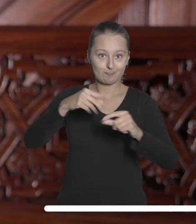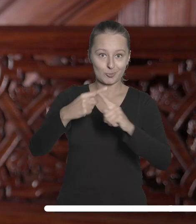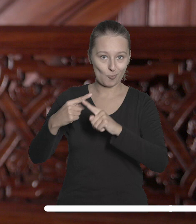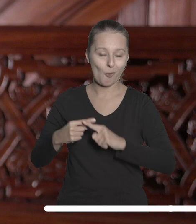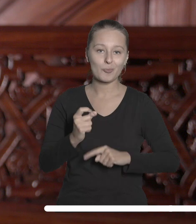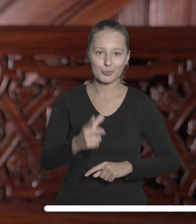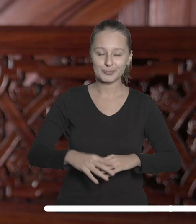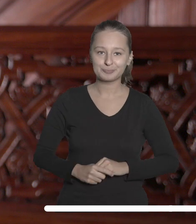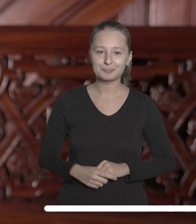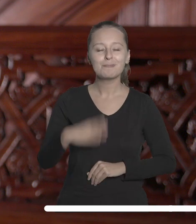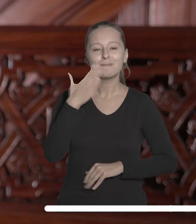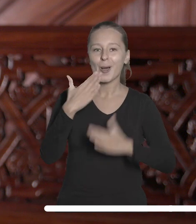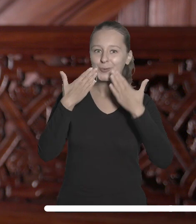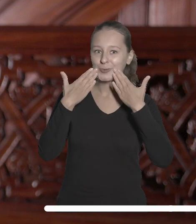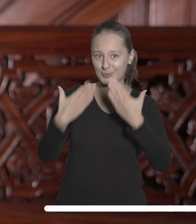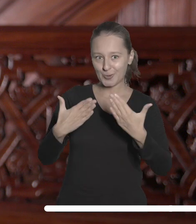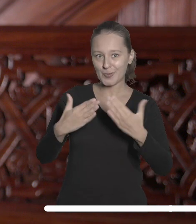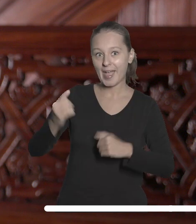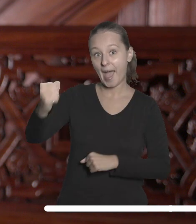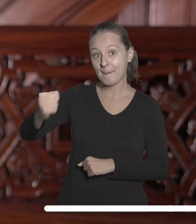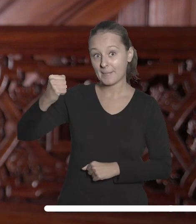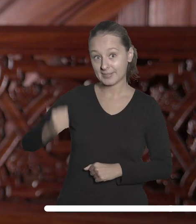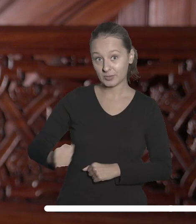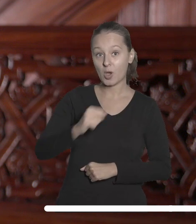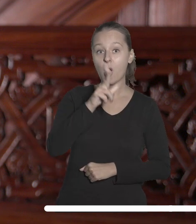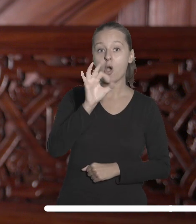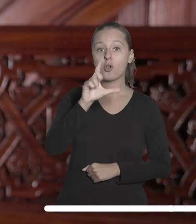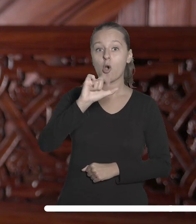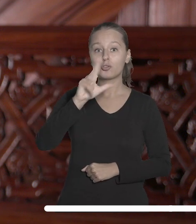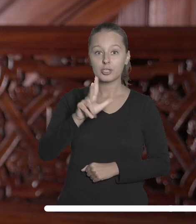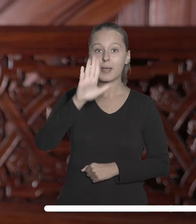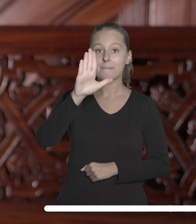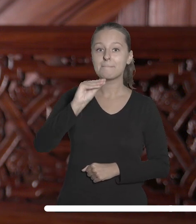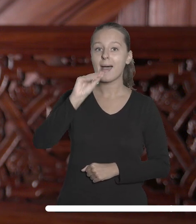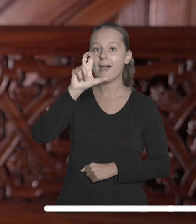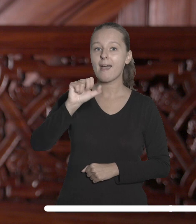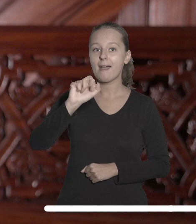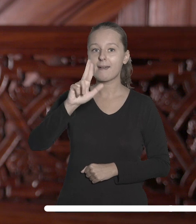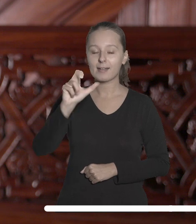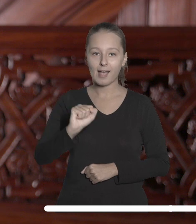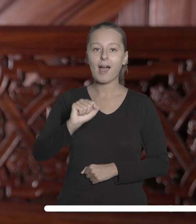Bardzo dziękuję dotychczasowym ambasadorom Oli Kocik, Adze Becherce, Natalii Kołodziejczak,